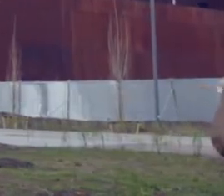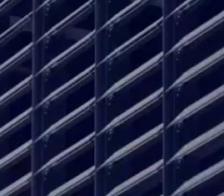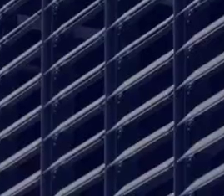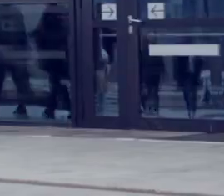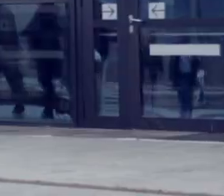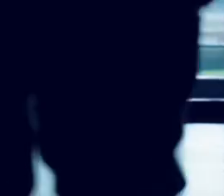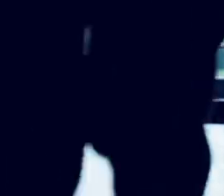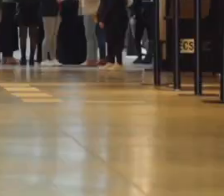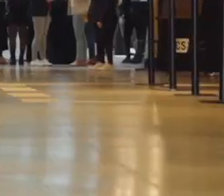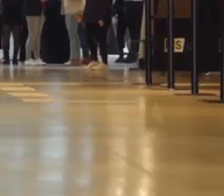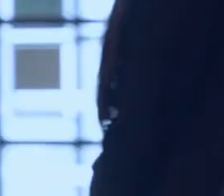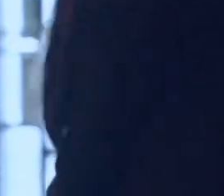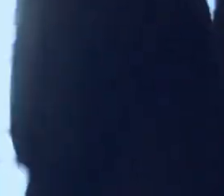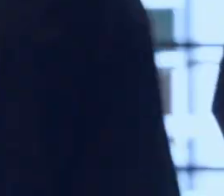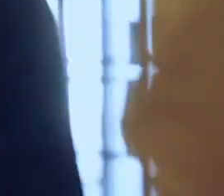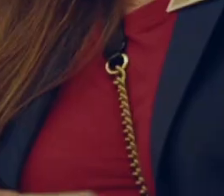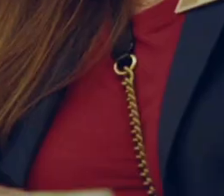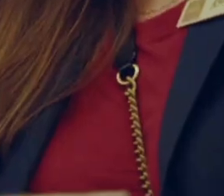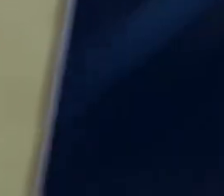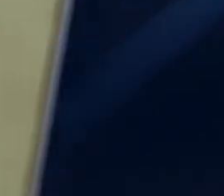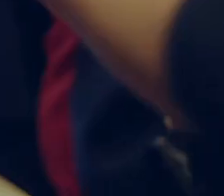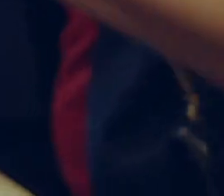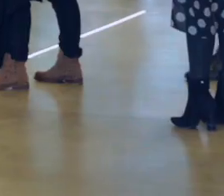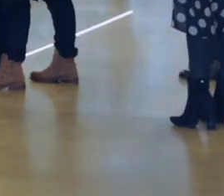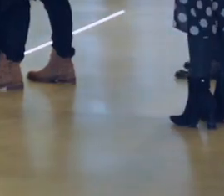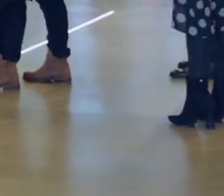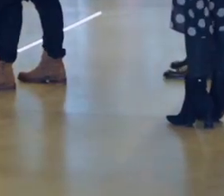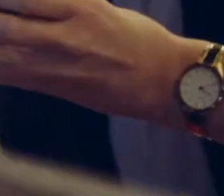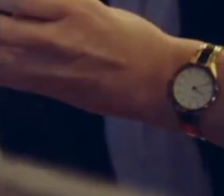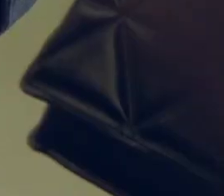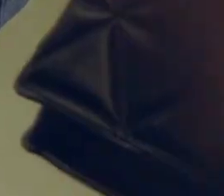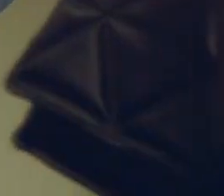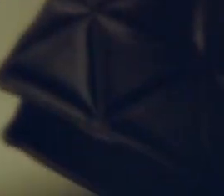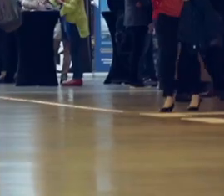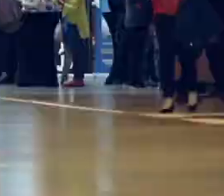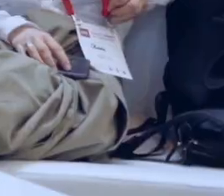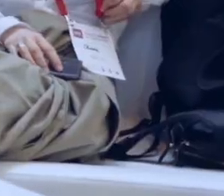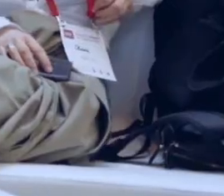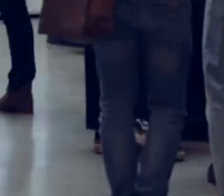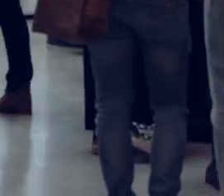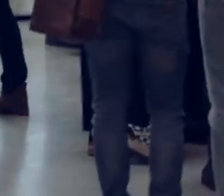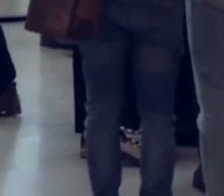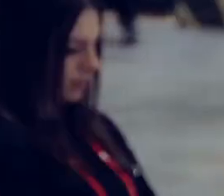[Muzyka]